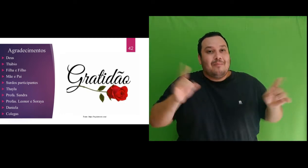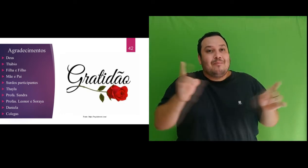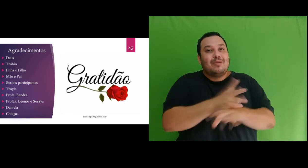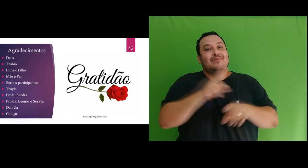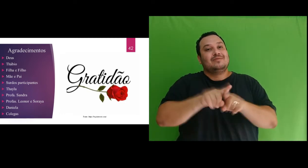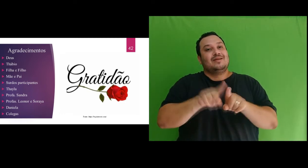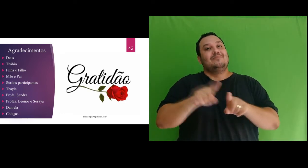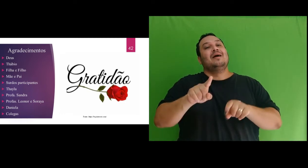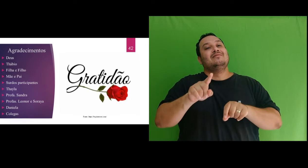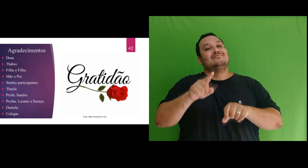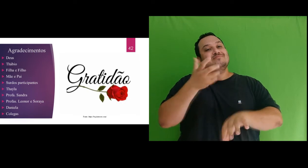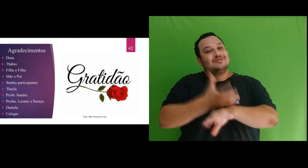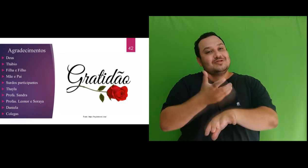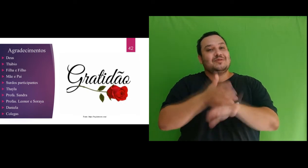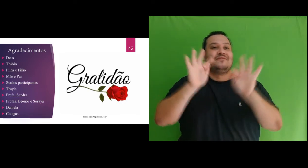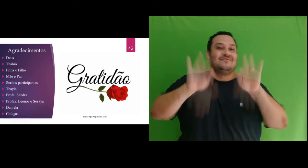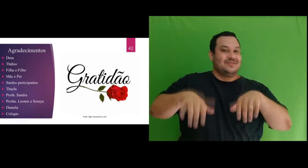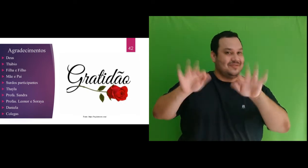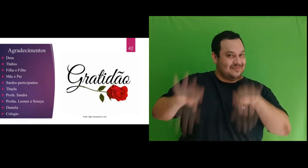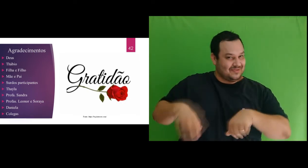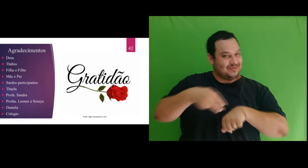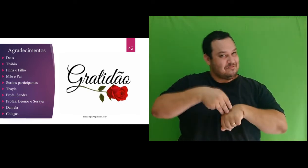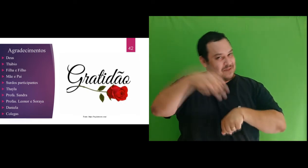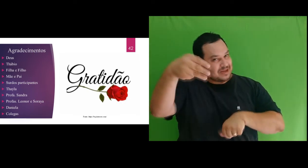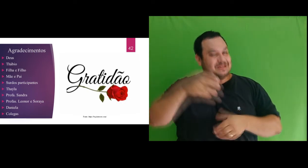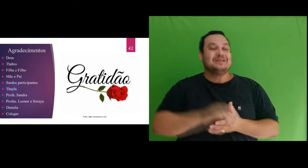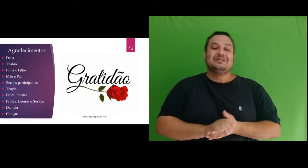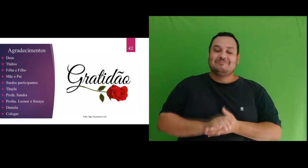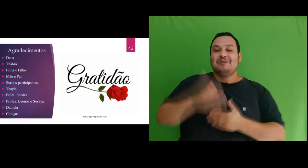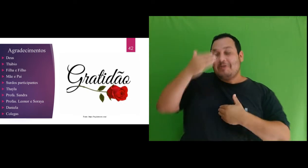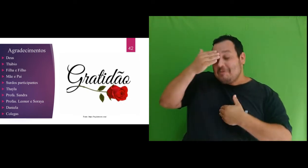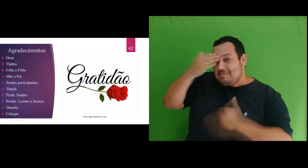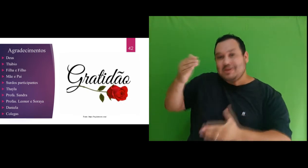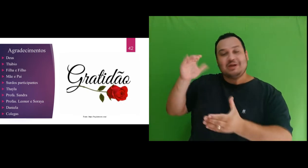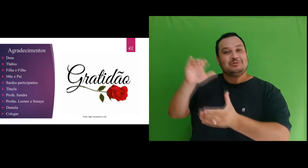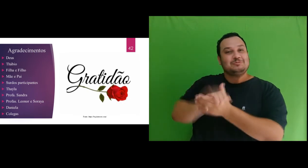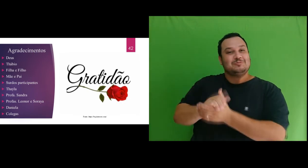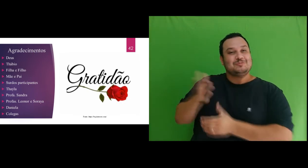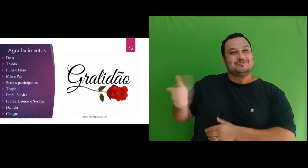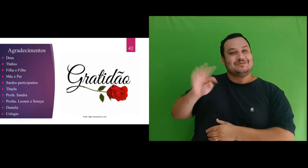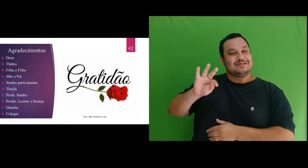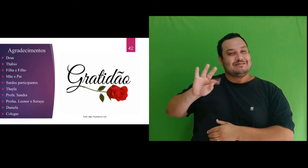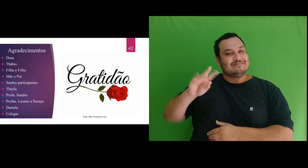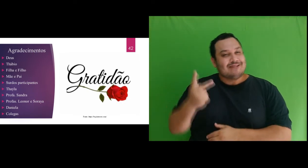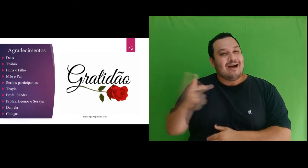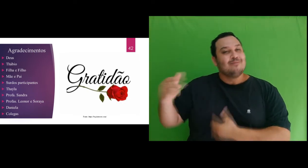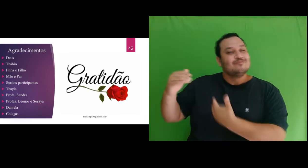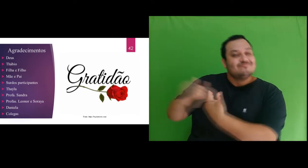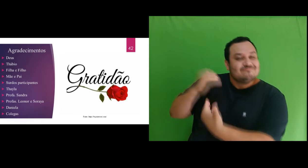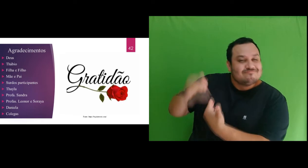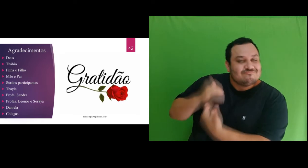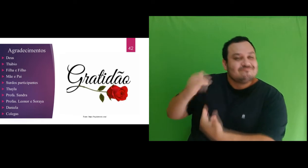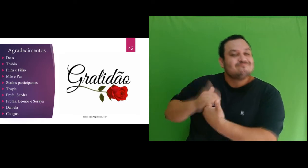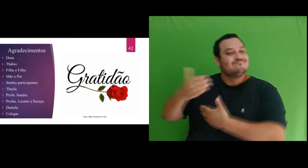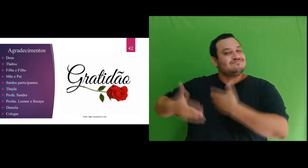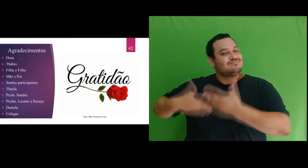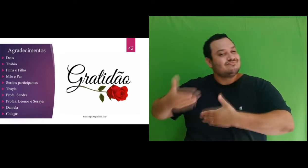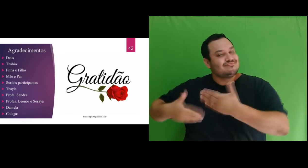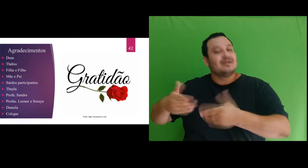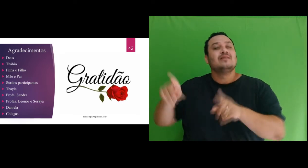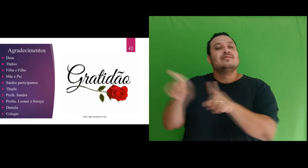mestrado. Agradeço ao meu esposo, Thábio, por todo incentivo nesta caminhada e por ter sido